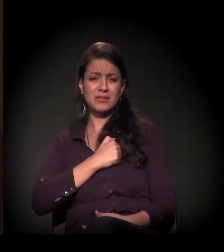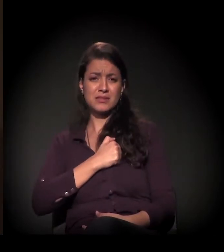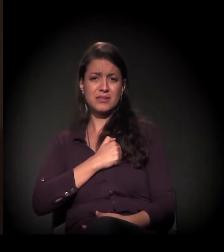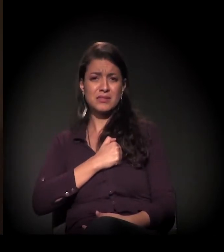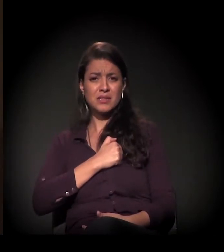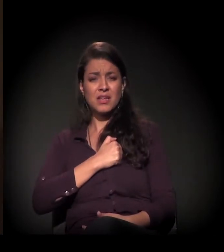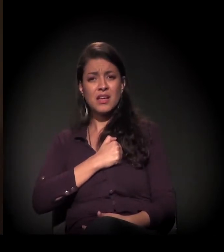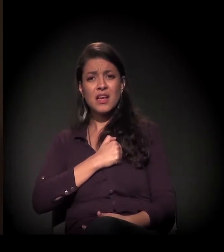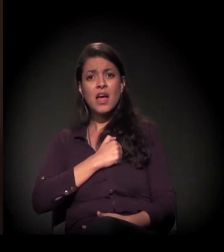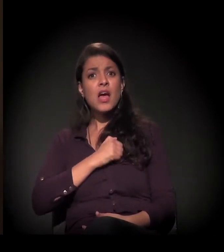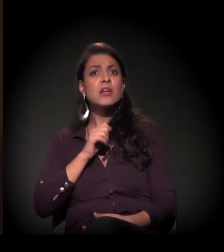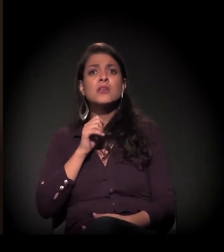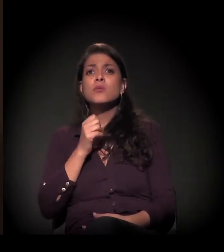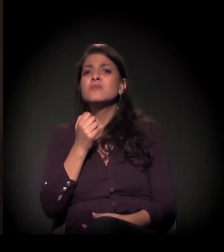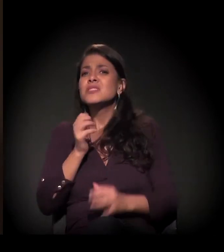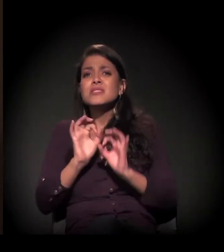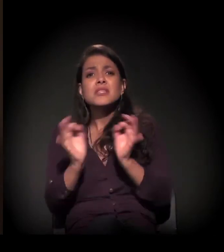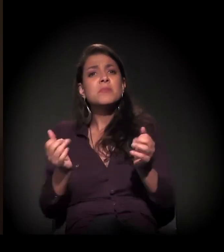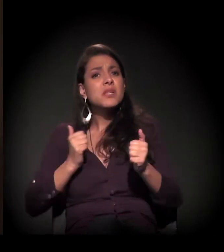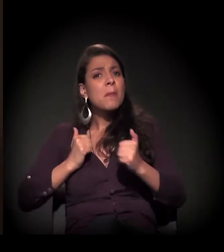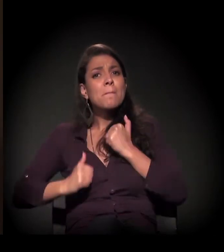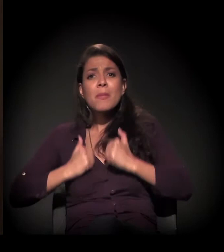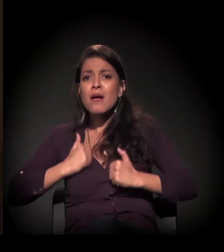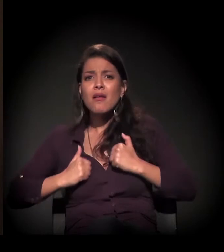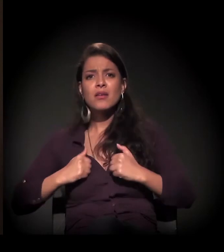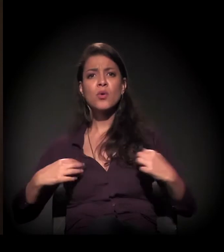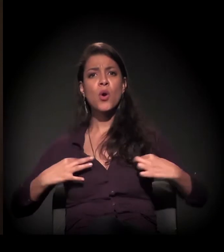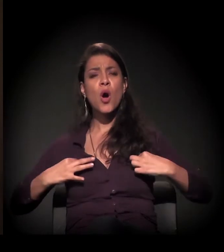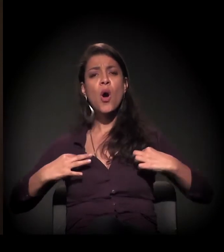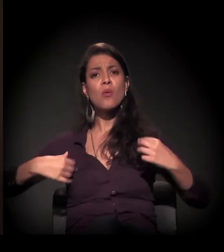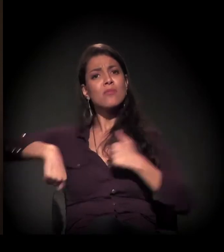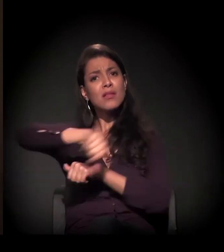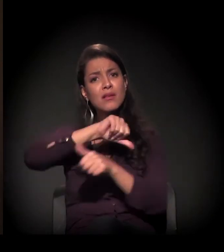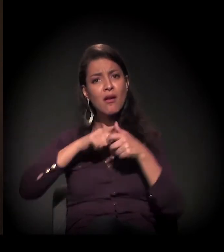É apenas um banho, uma troca de roupa,